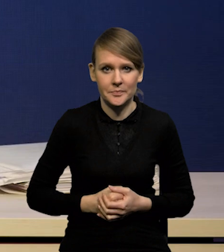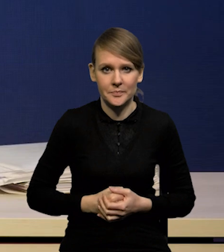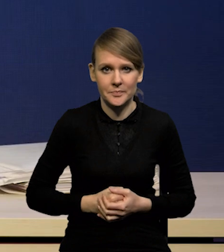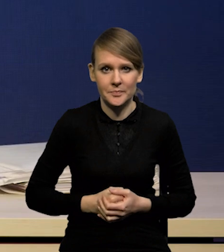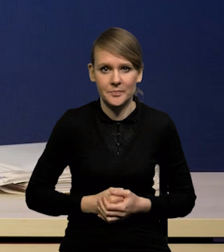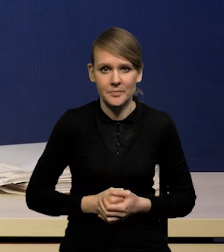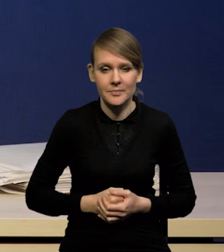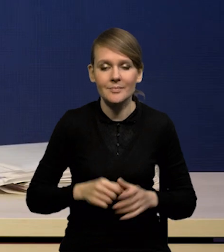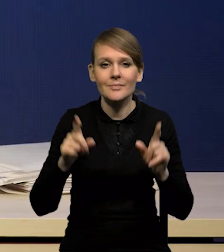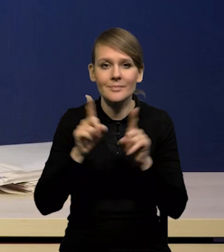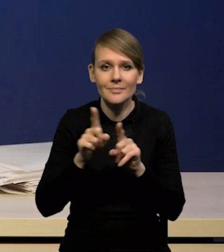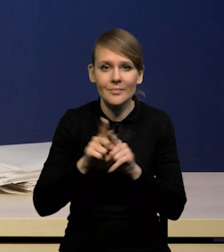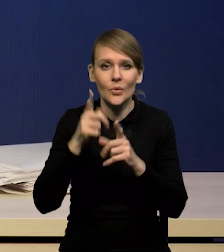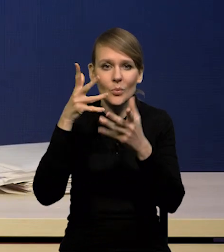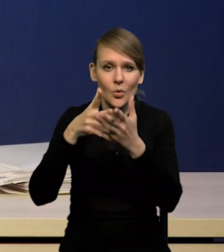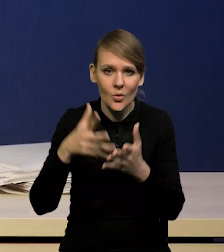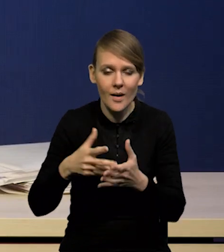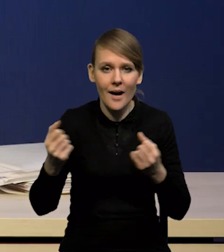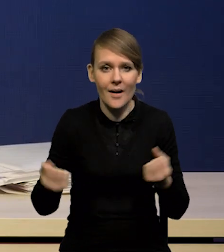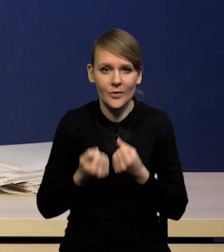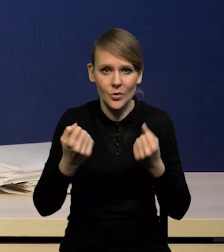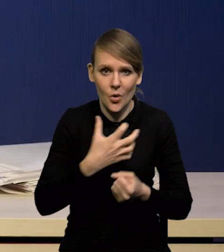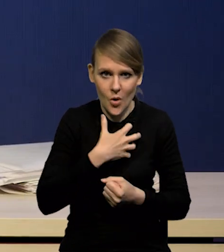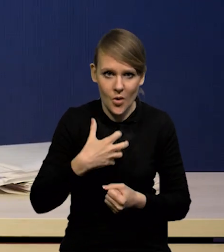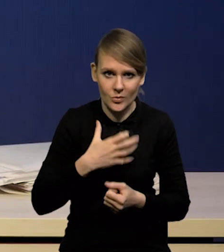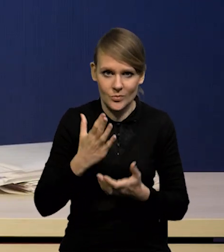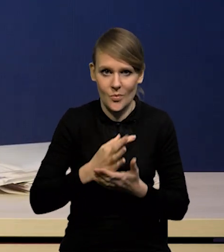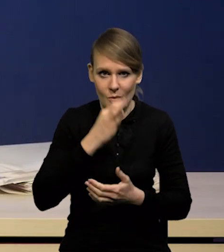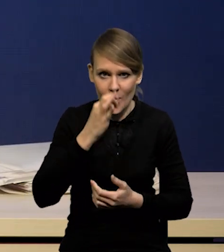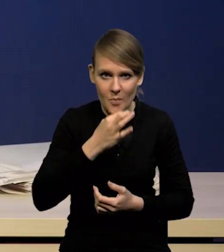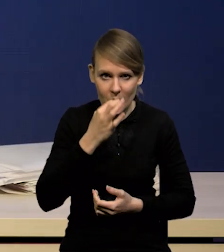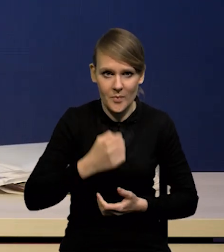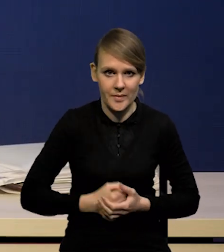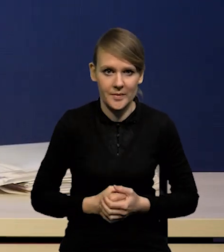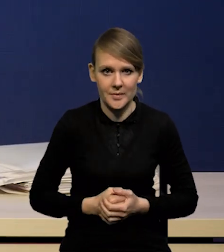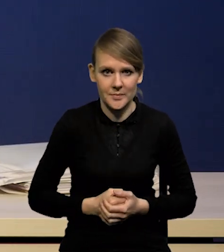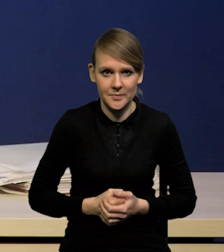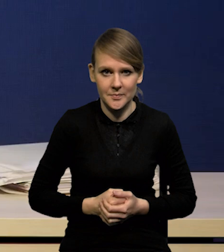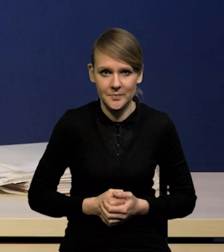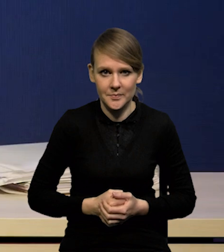Poprawiły się też prognozy aktywności gospodarczej. Myśmy trochę zrewidowali w górę